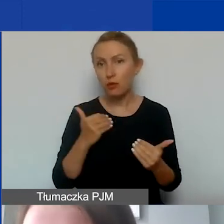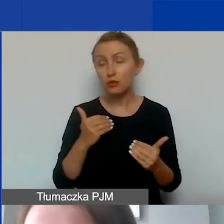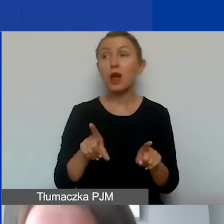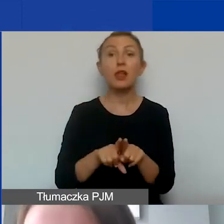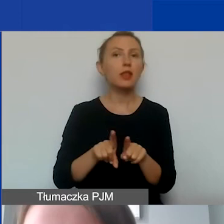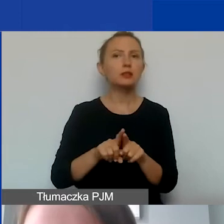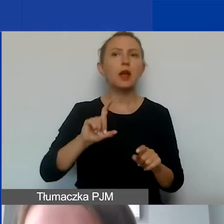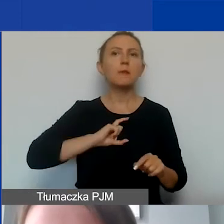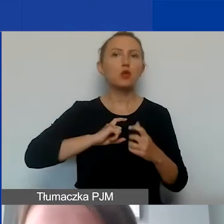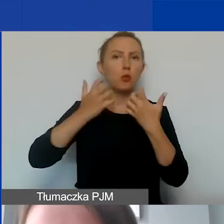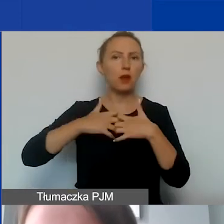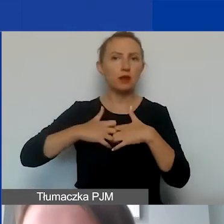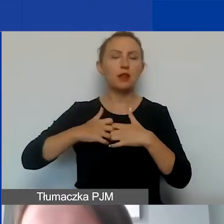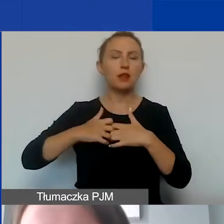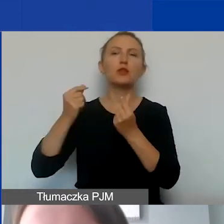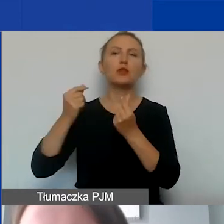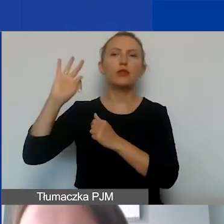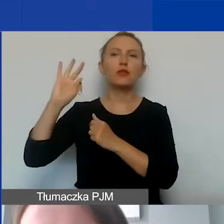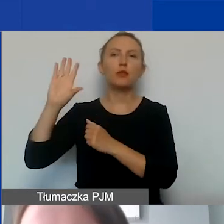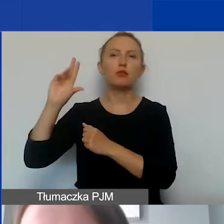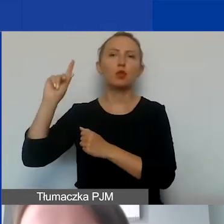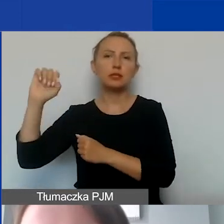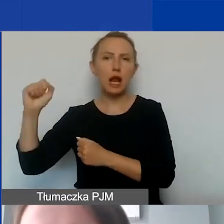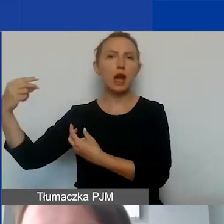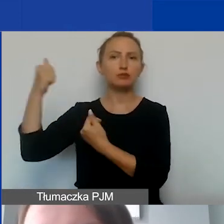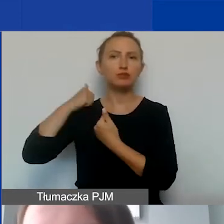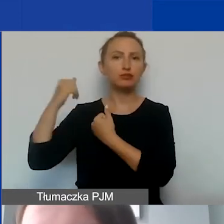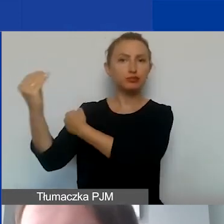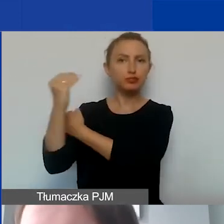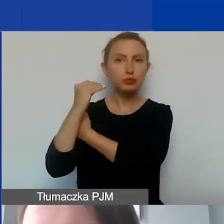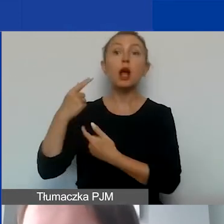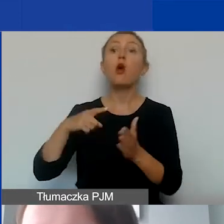przez Biuro Mechanizmów Finansowych w Brukseli, dotyczy tego, że wkład własny